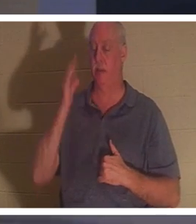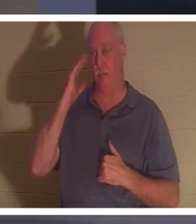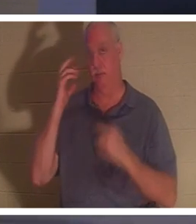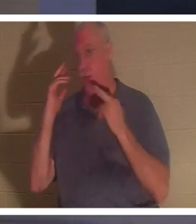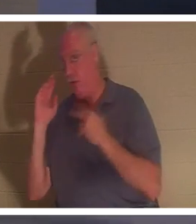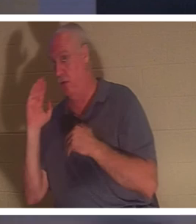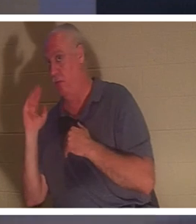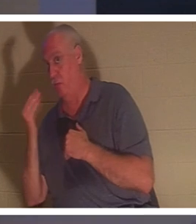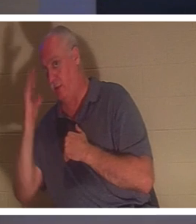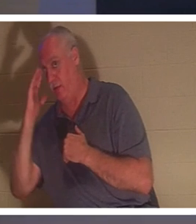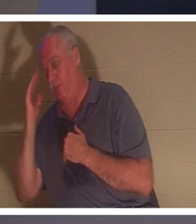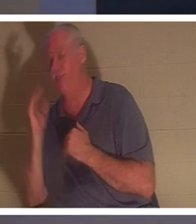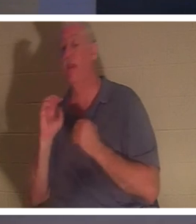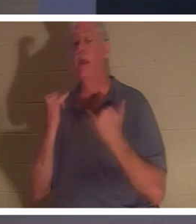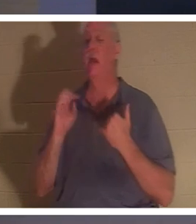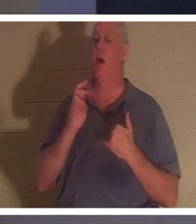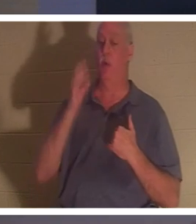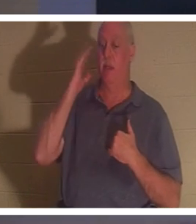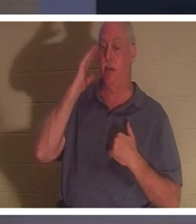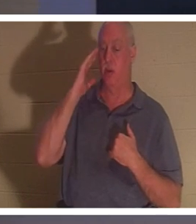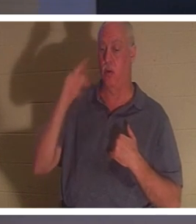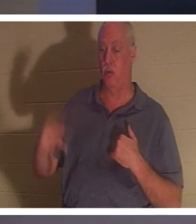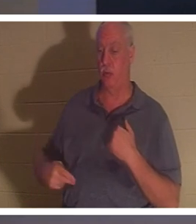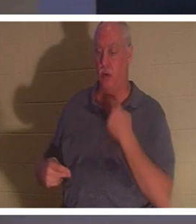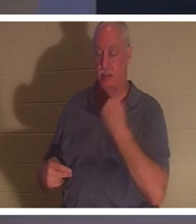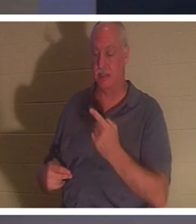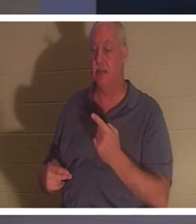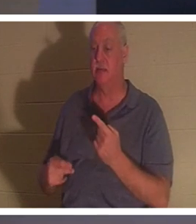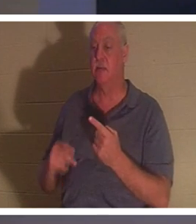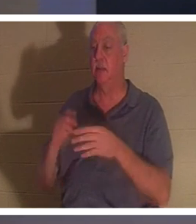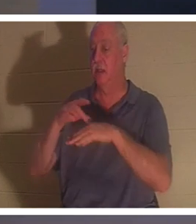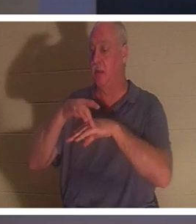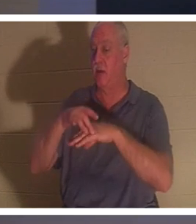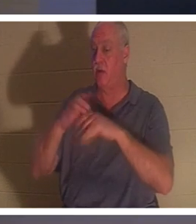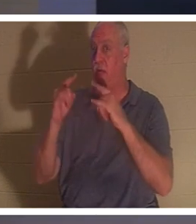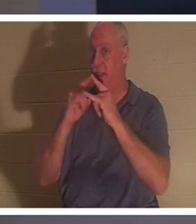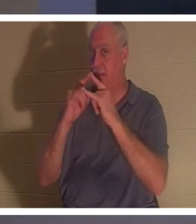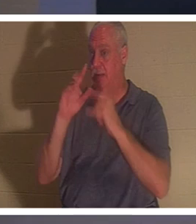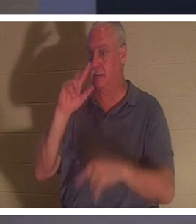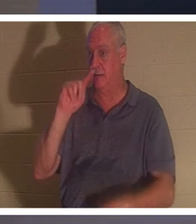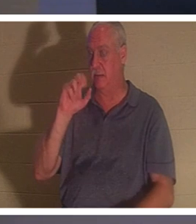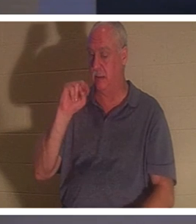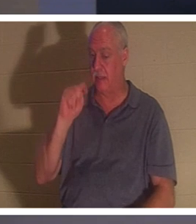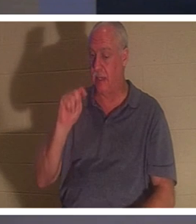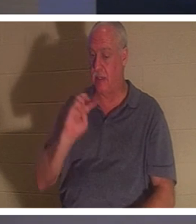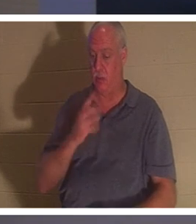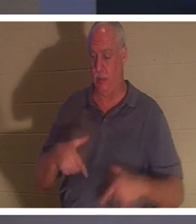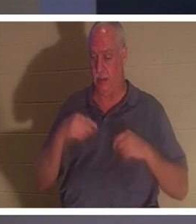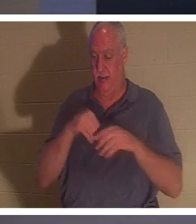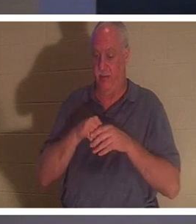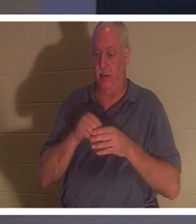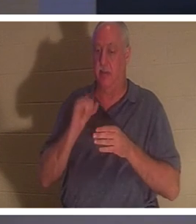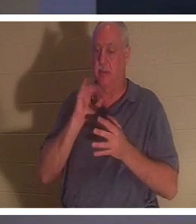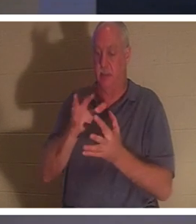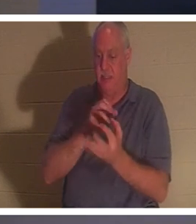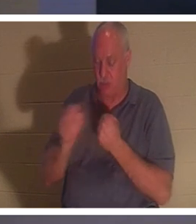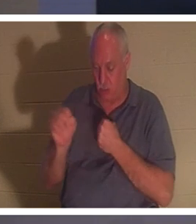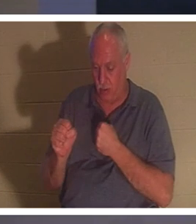? “이제 땅에 있는 우리의 장막이 무너지고